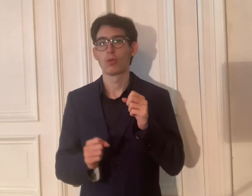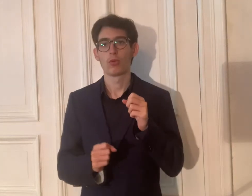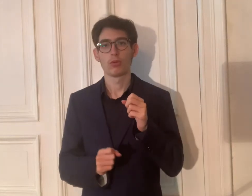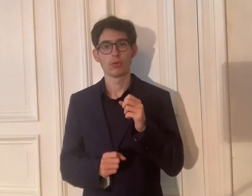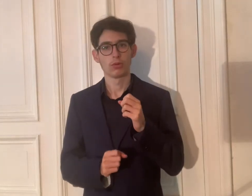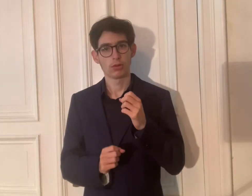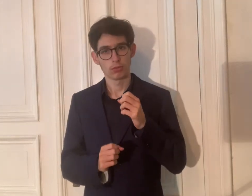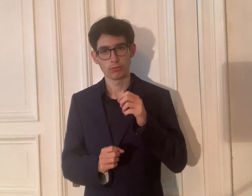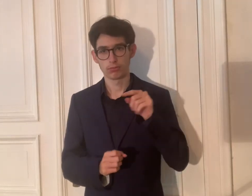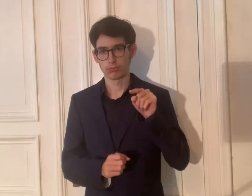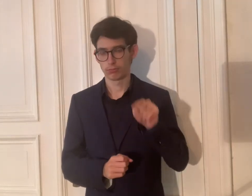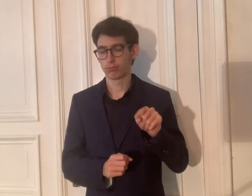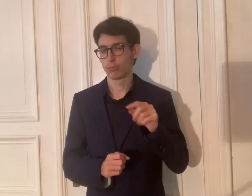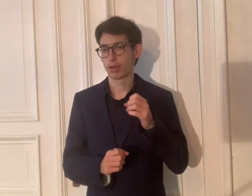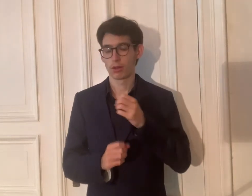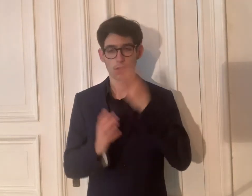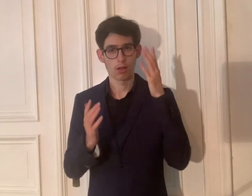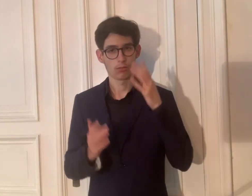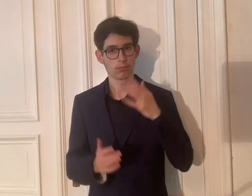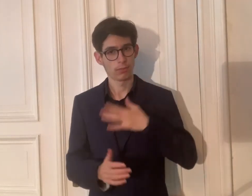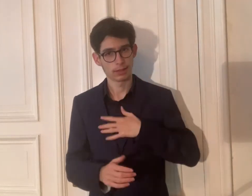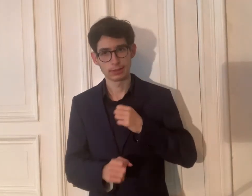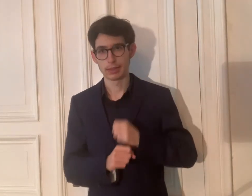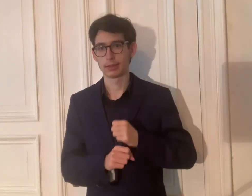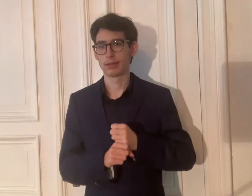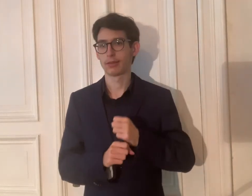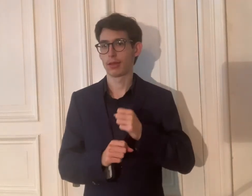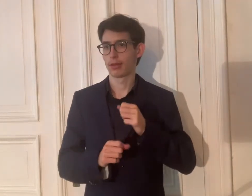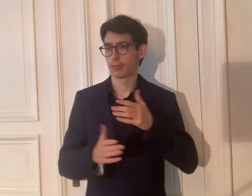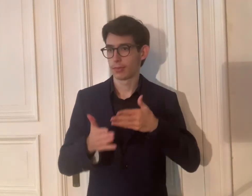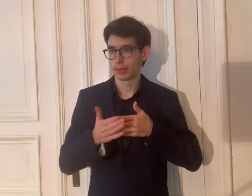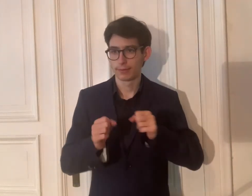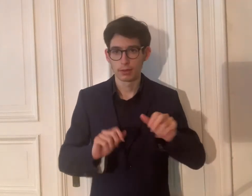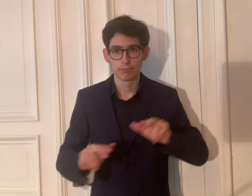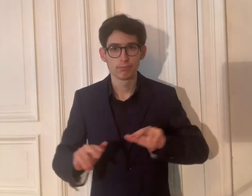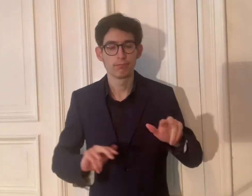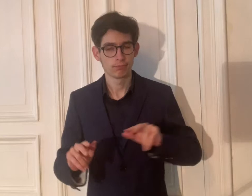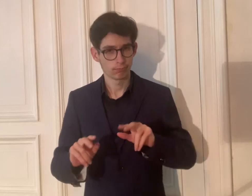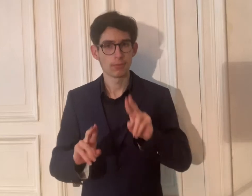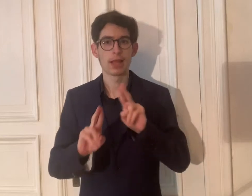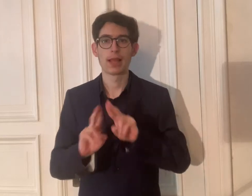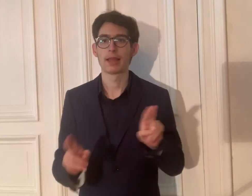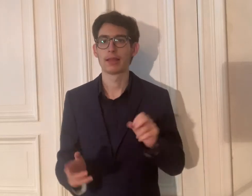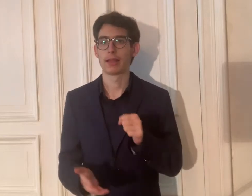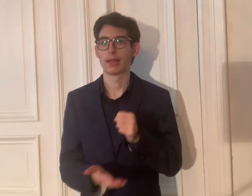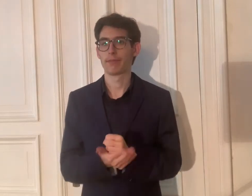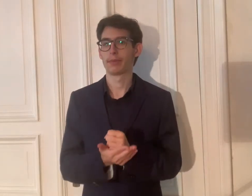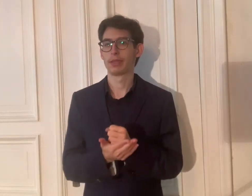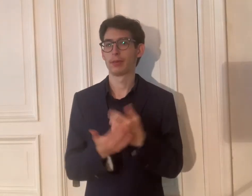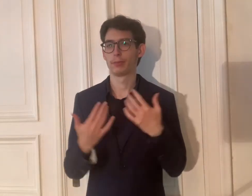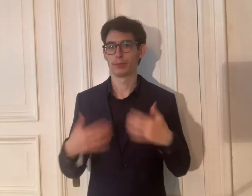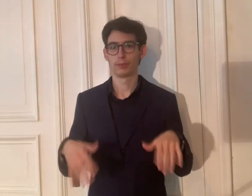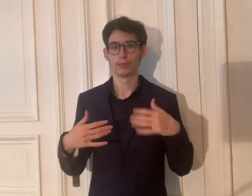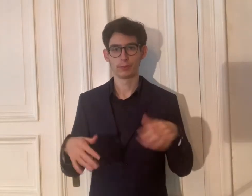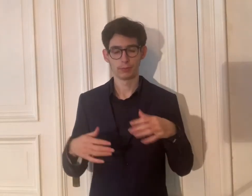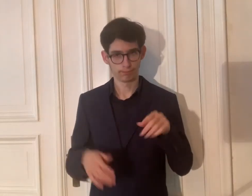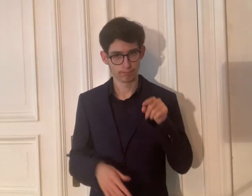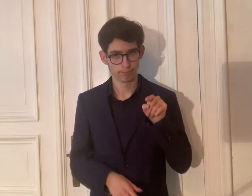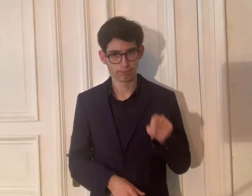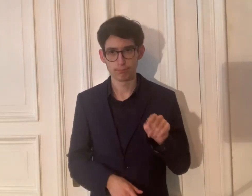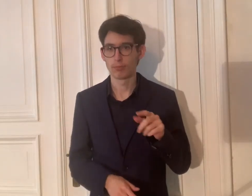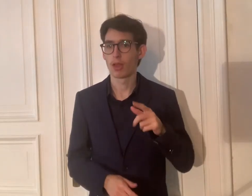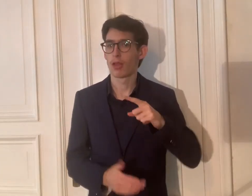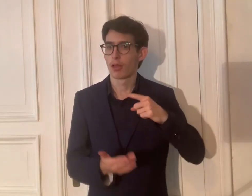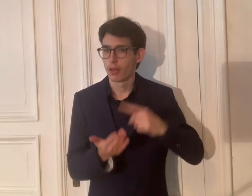Klar, meine Arbeit, um die Barrierefreiheit zu organisieren, ist ehrenamtlich.